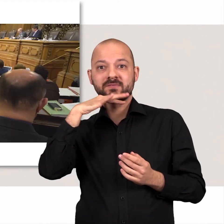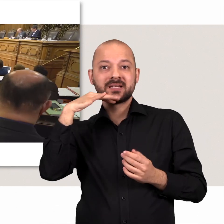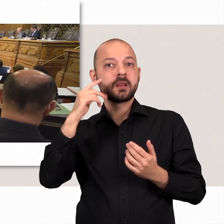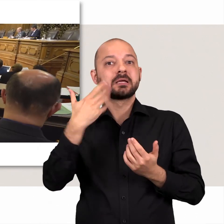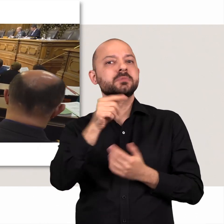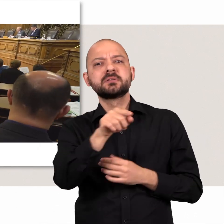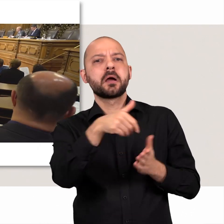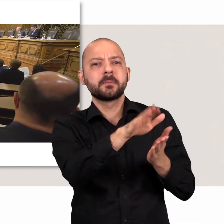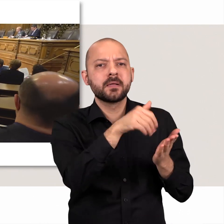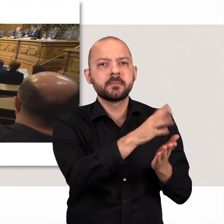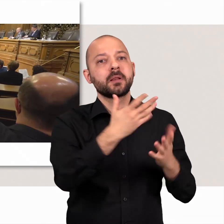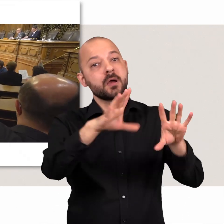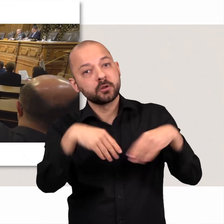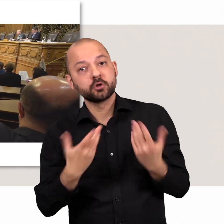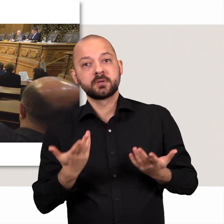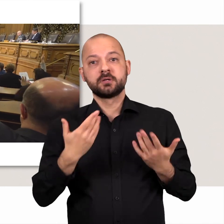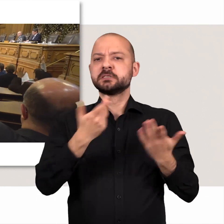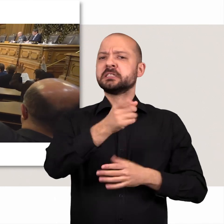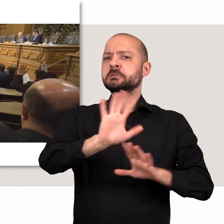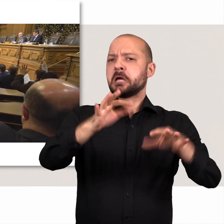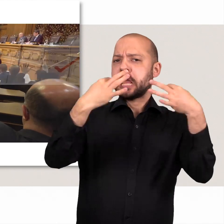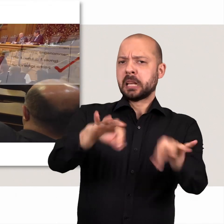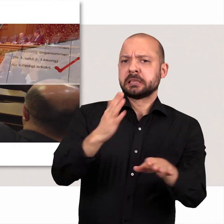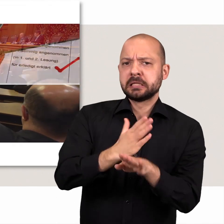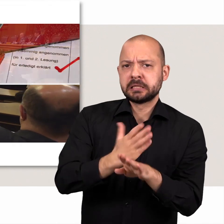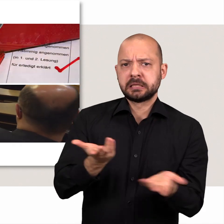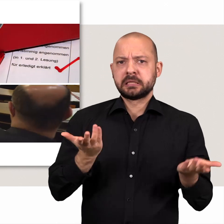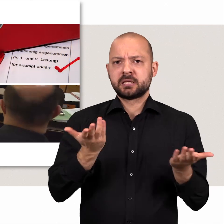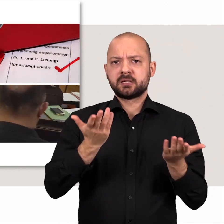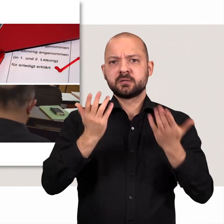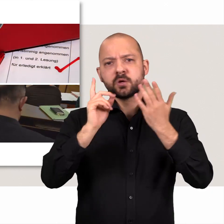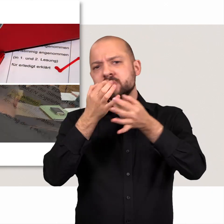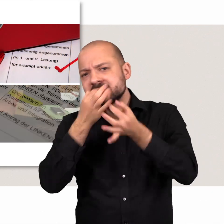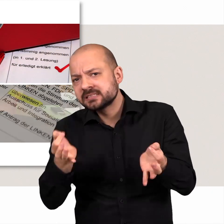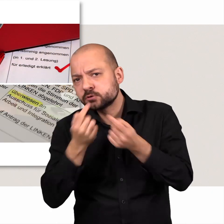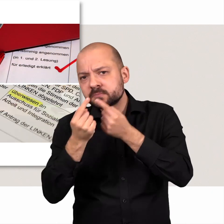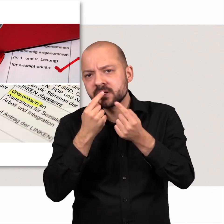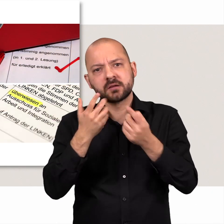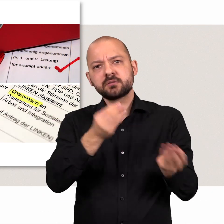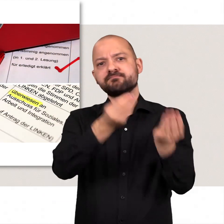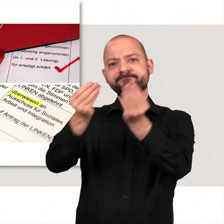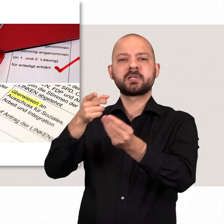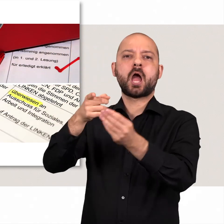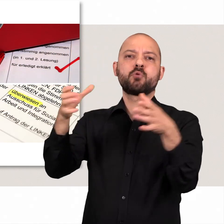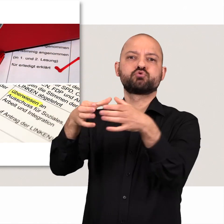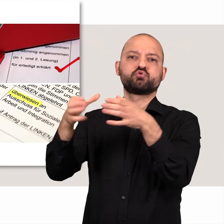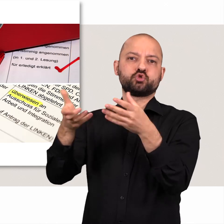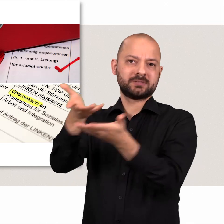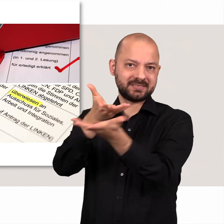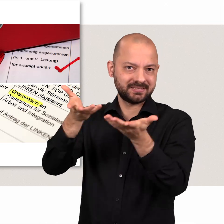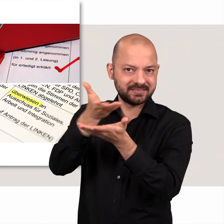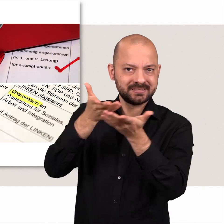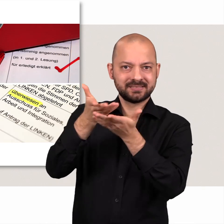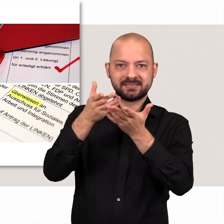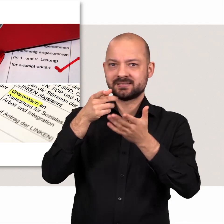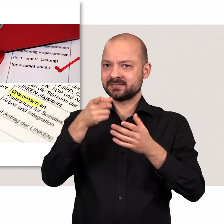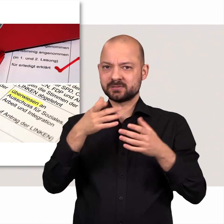Manche Vorgänge werden abgelehnt oder angenommen andere für erledigt erklärt oder um detaillierter darüber zu sprechen in Ausschüsse überwiesen.